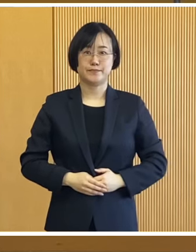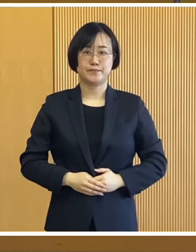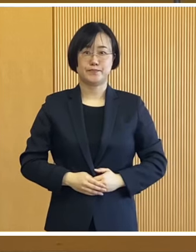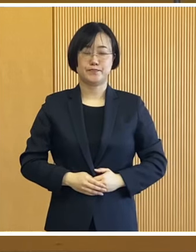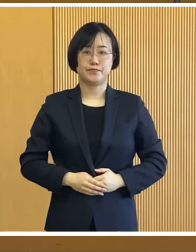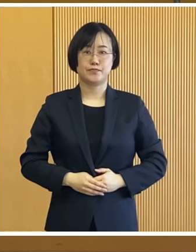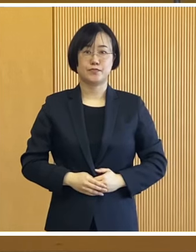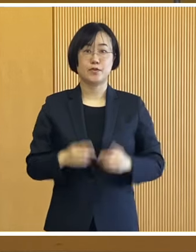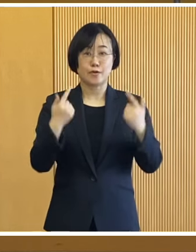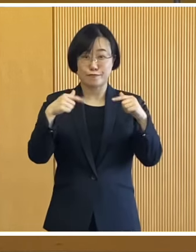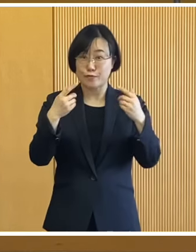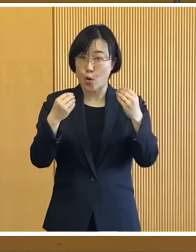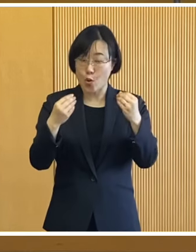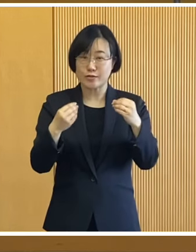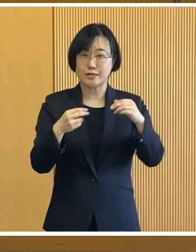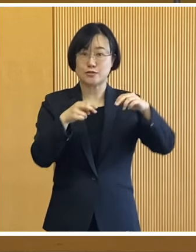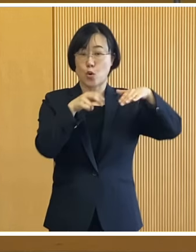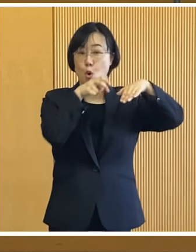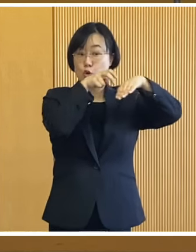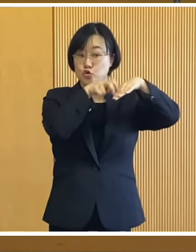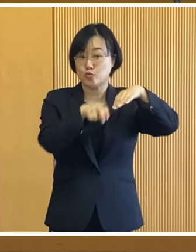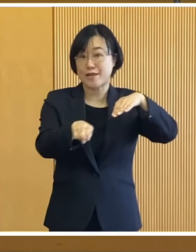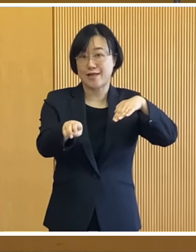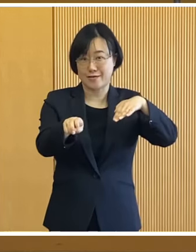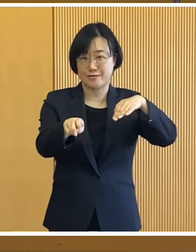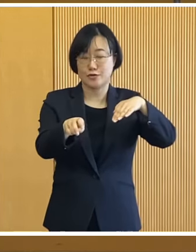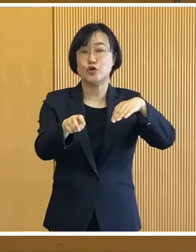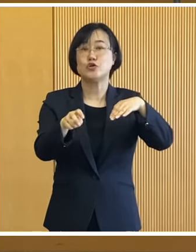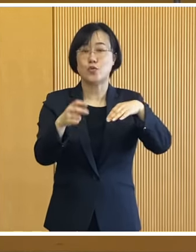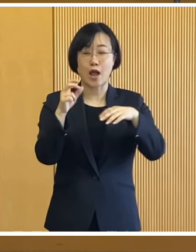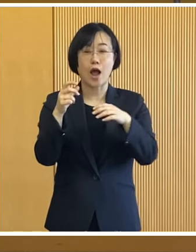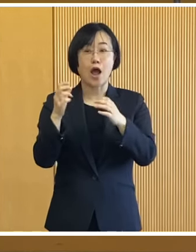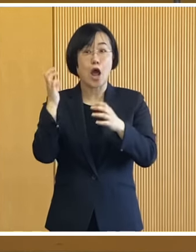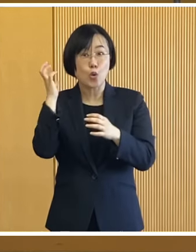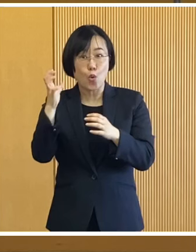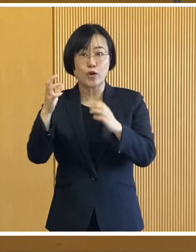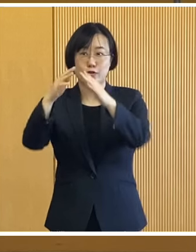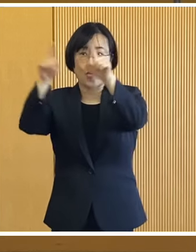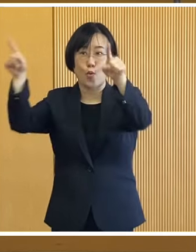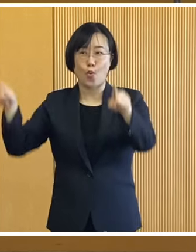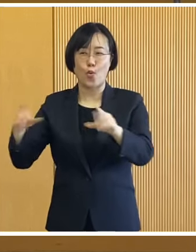恒例となっている 滑り台や氷のレリーフをはじめ